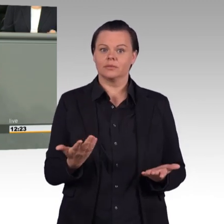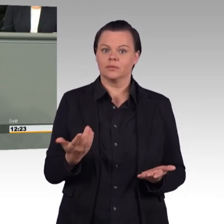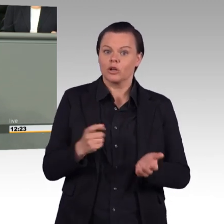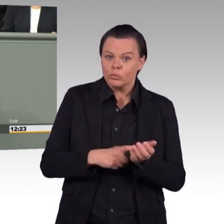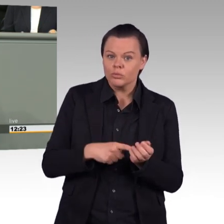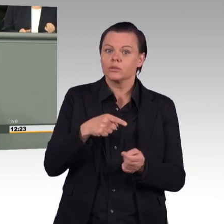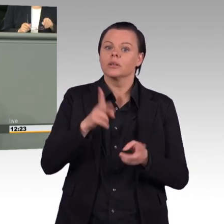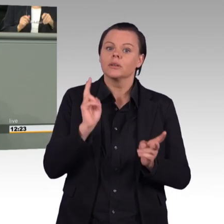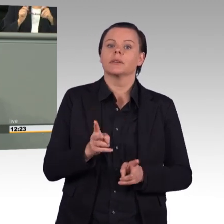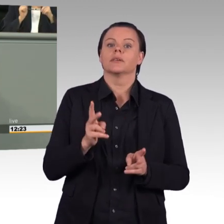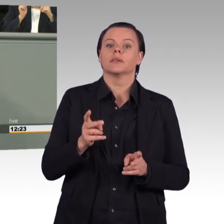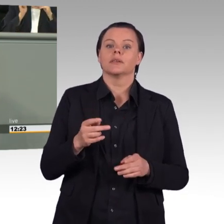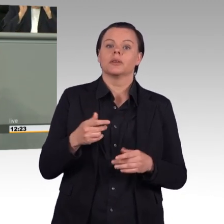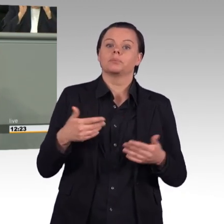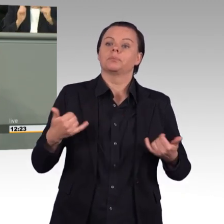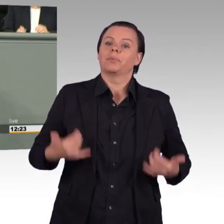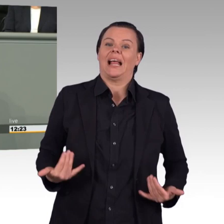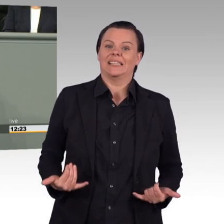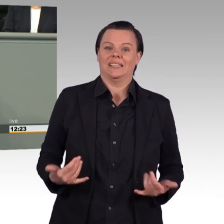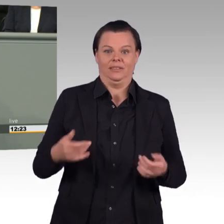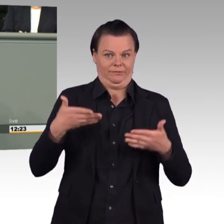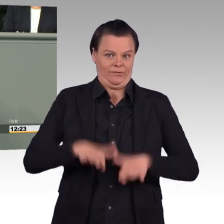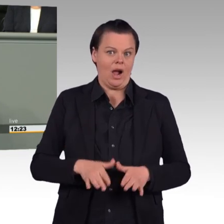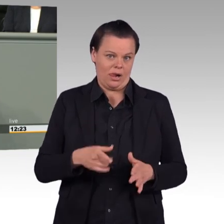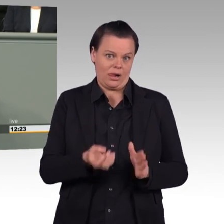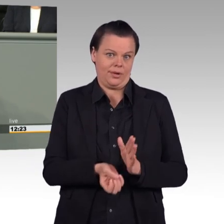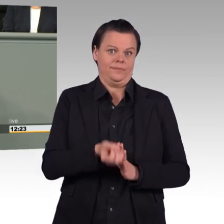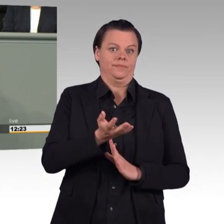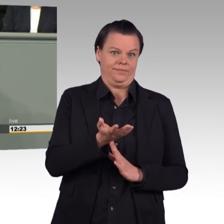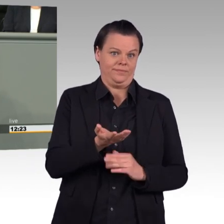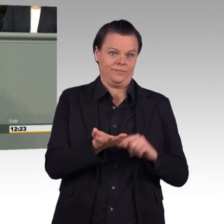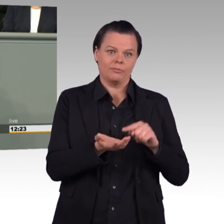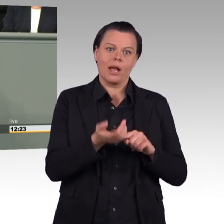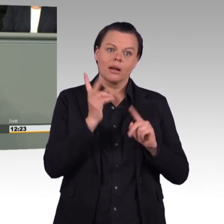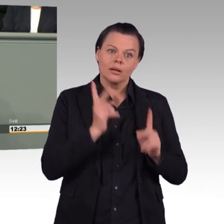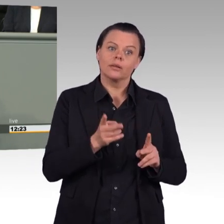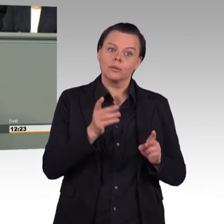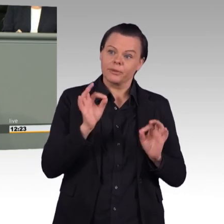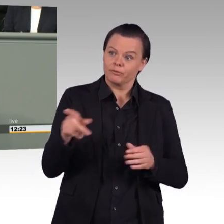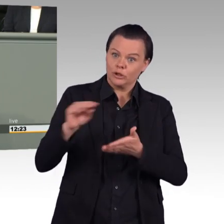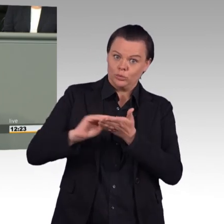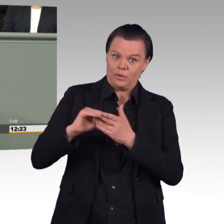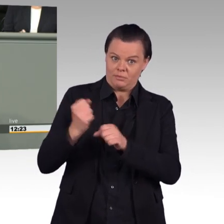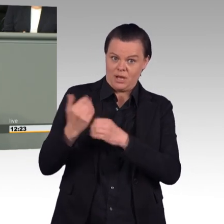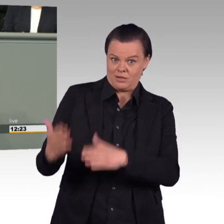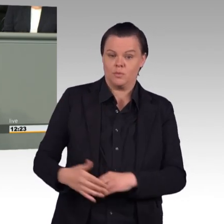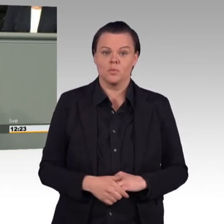vielleicht überdenken Sie diesen Passus im Gesetzentwurf noch mal. Und im Übrigen interessant, wie sich hier die AfD positioniert.